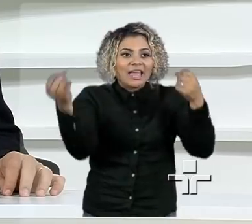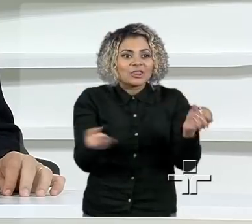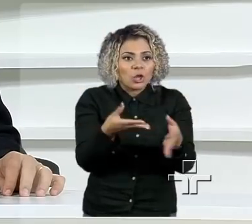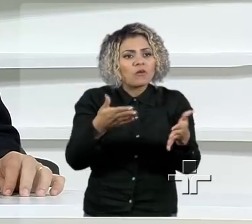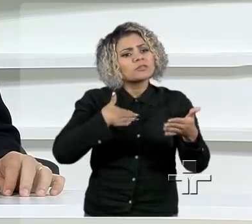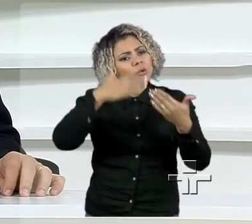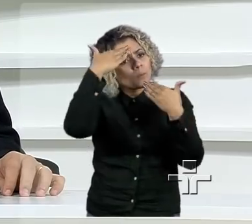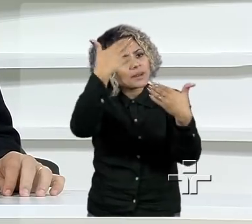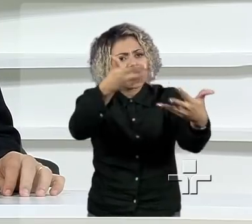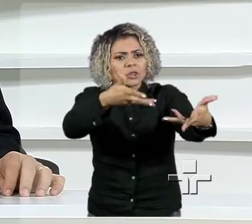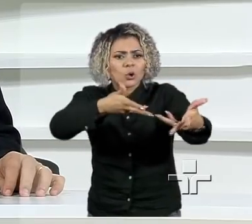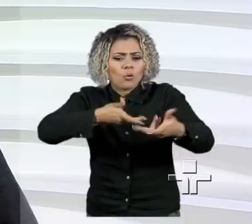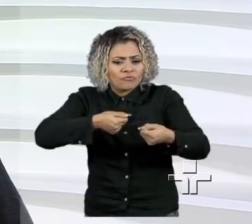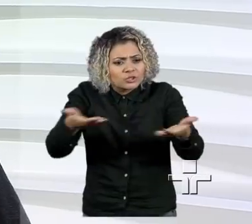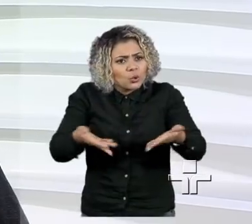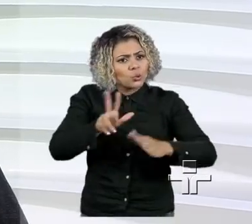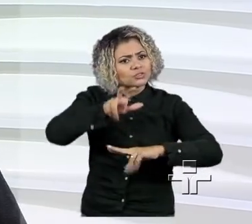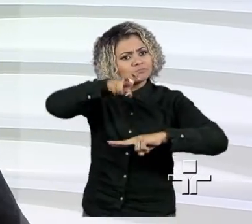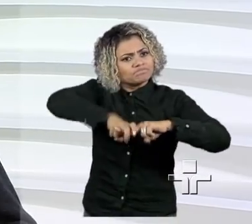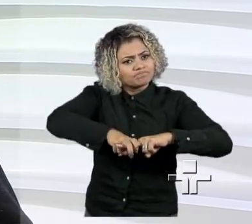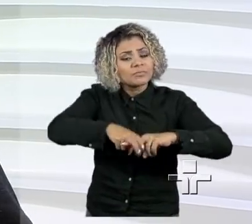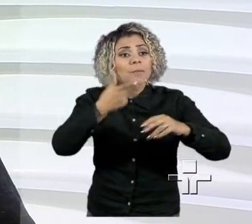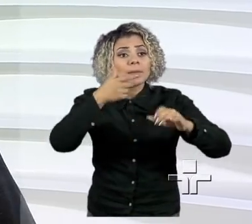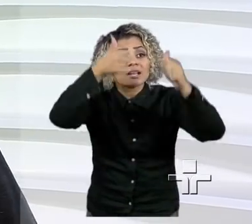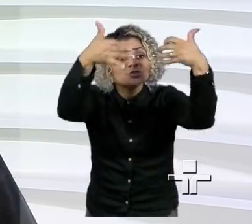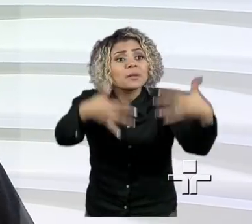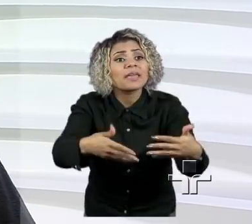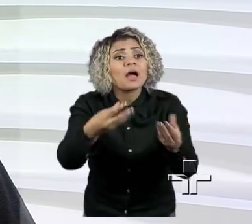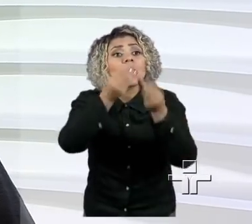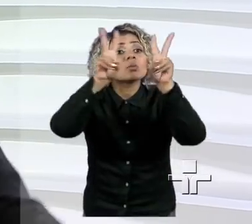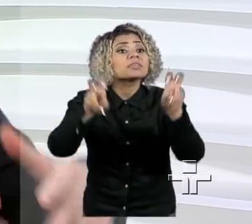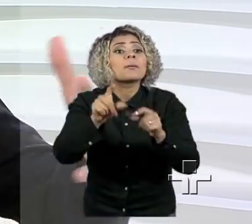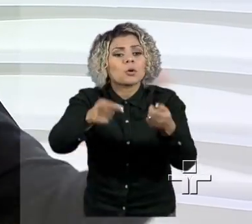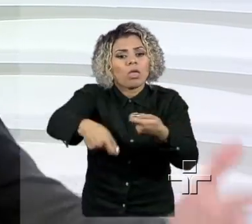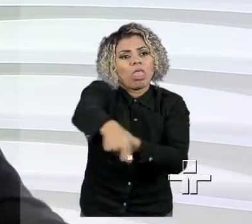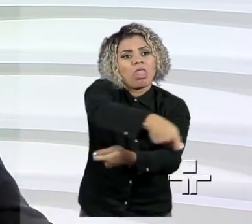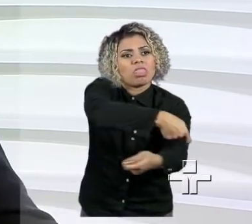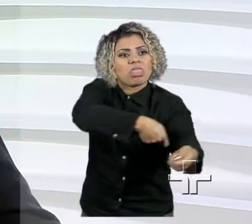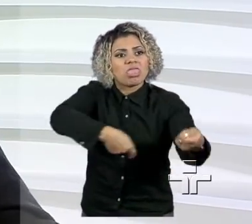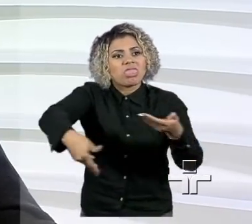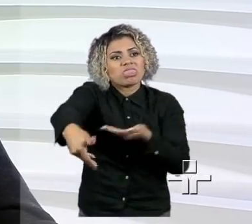a estar aqui neste programa, poder falar de empreendedorismo e desmistificar.